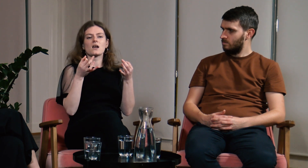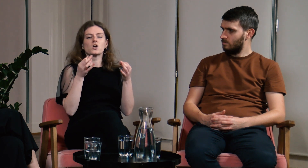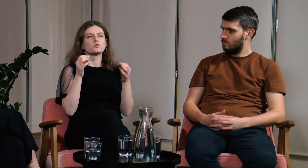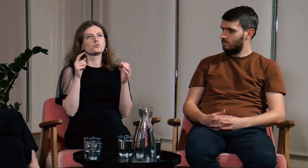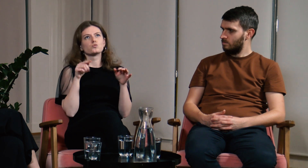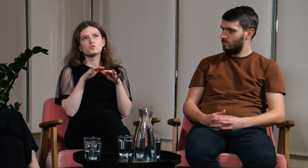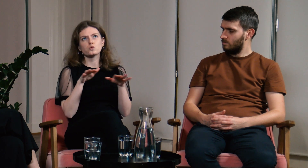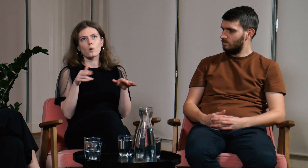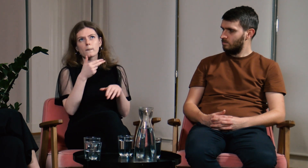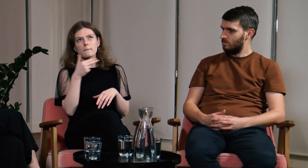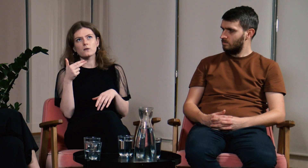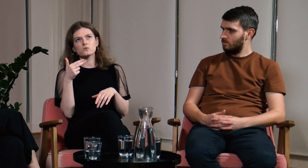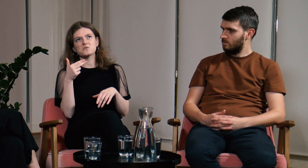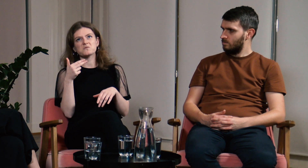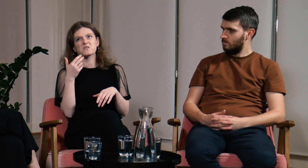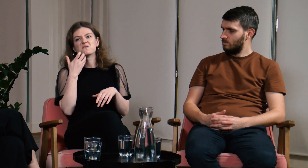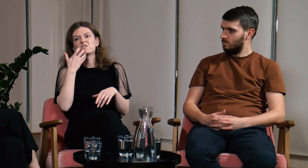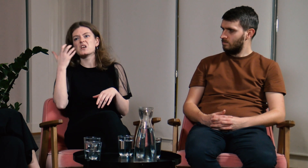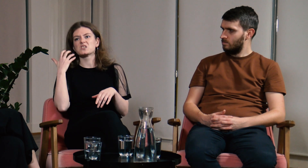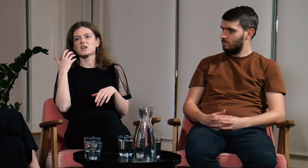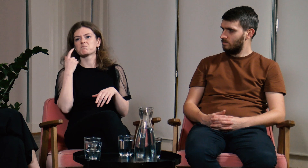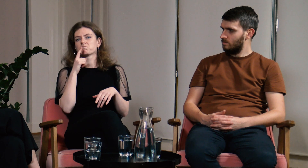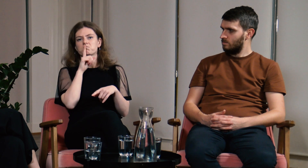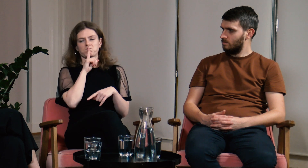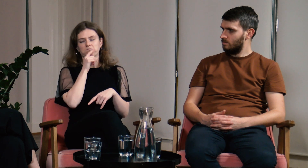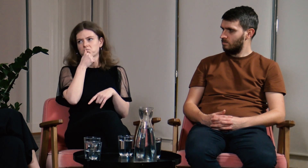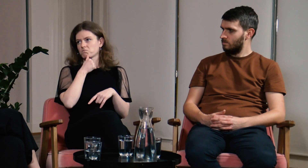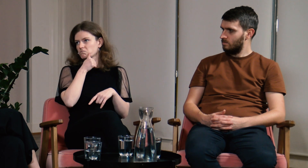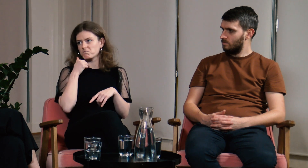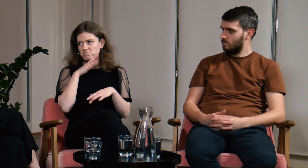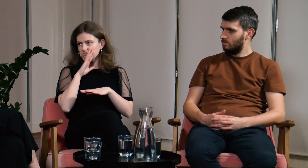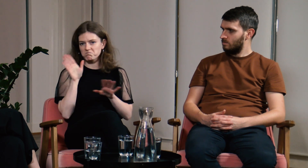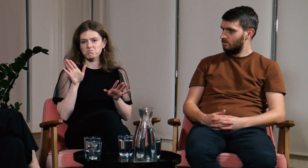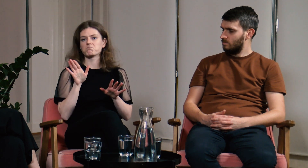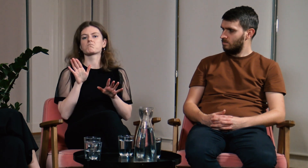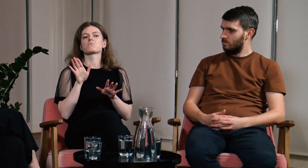i opowiadałam historie, których nikt nigdy ode mnie nie usłyszał.